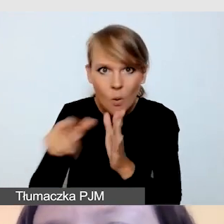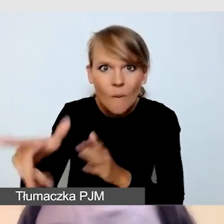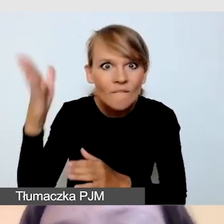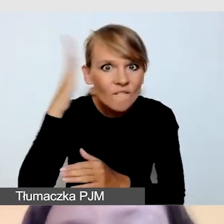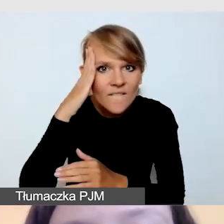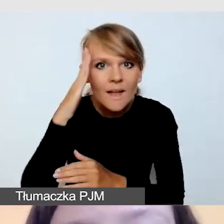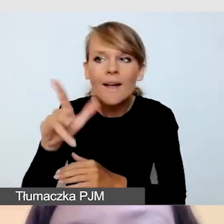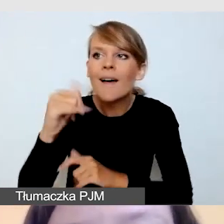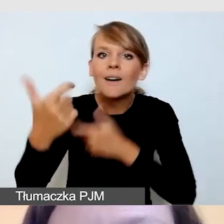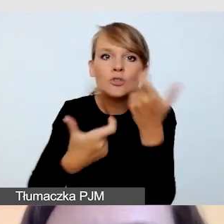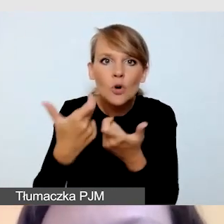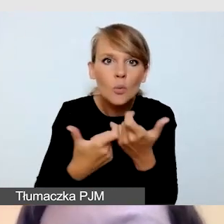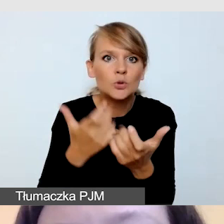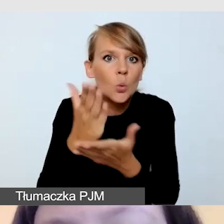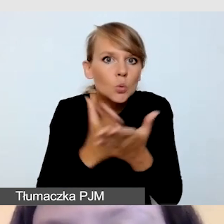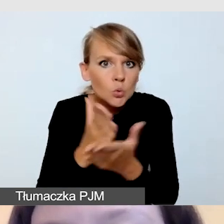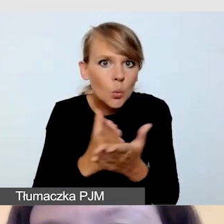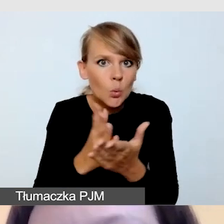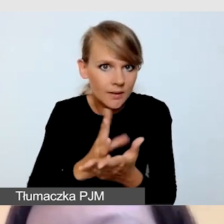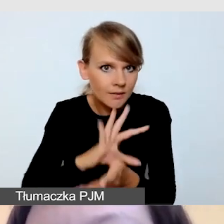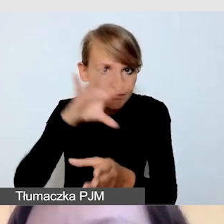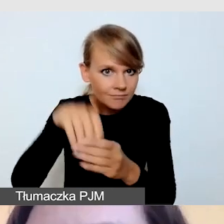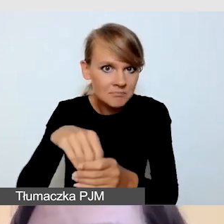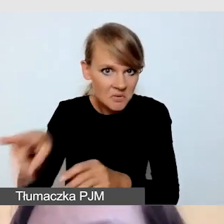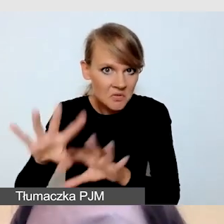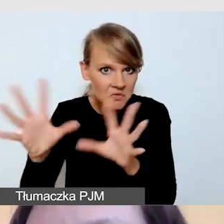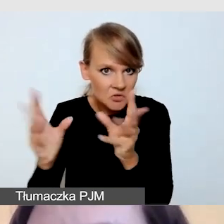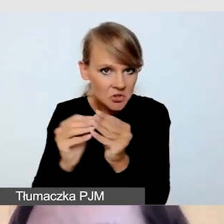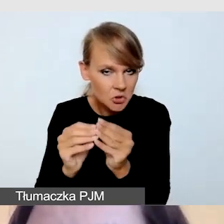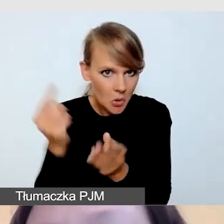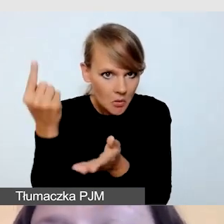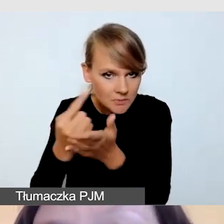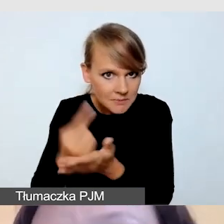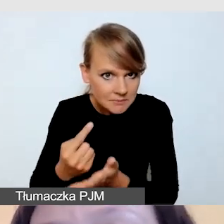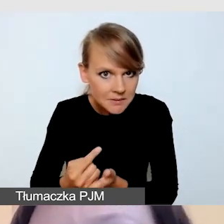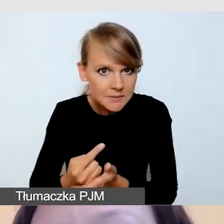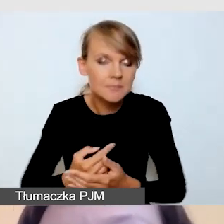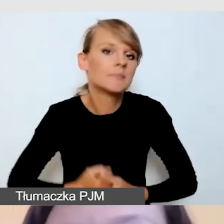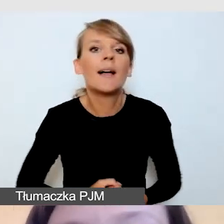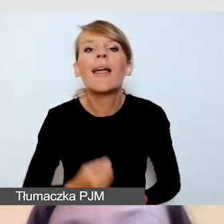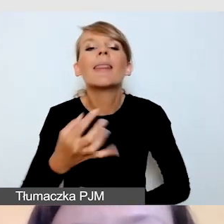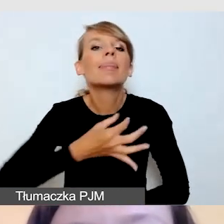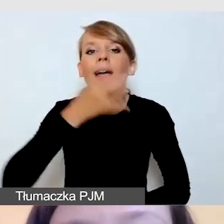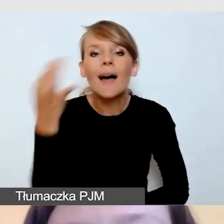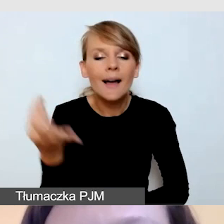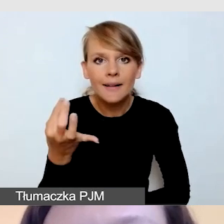czy poradzi sobie ze wszystkimi tymi elementami. Najlepiej wówczas z dostawcą,